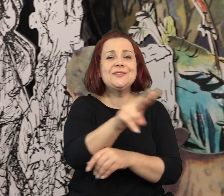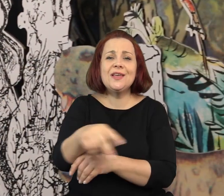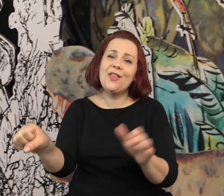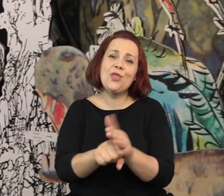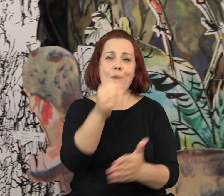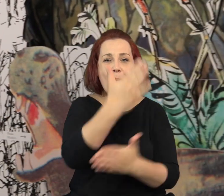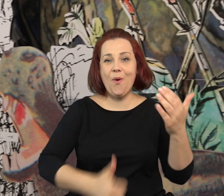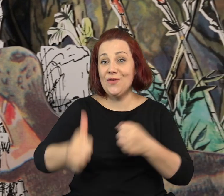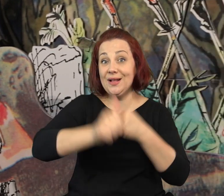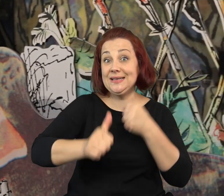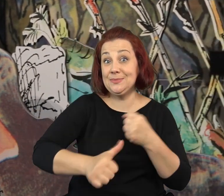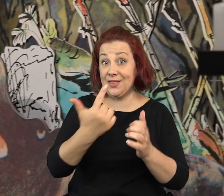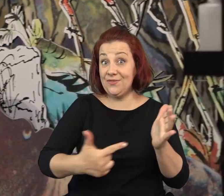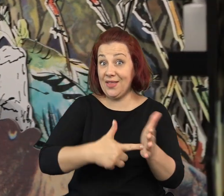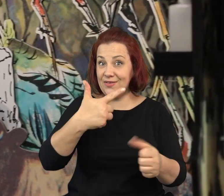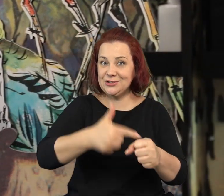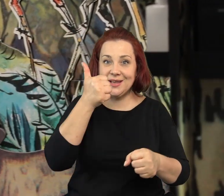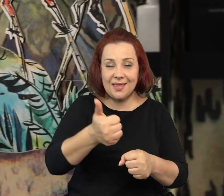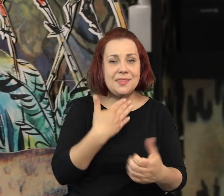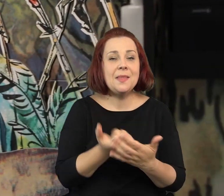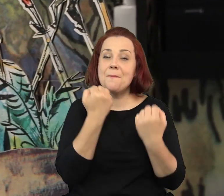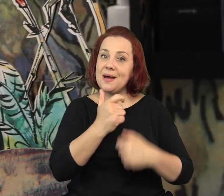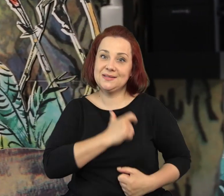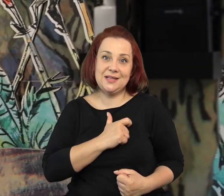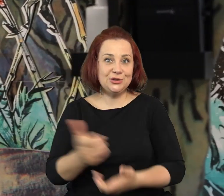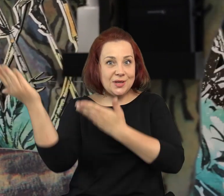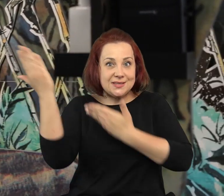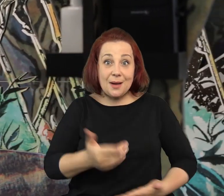Wystawę „Szancer, wyobraź sobie” można zwiedzać u nas jeszcze do połowy lipca tego roku.